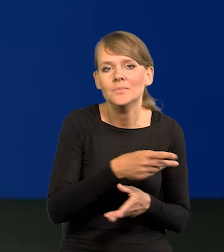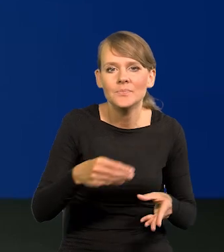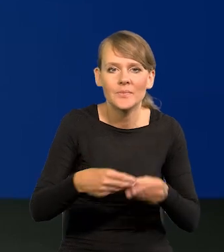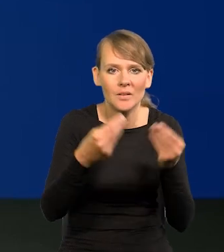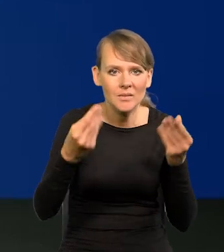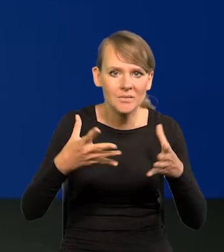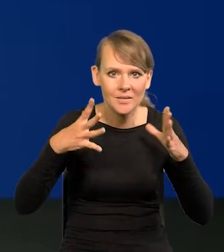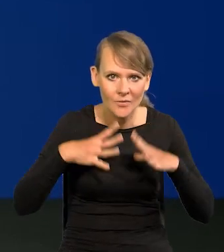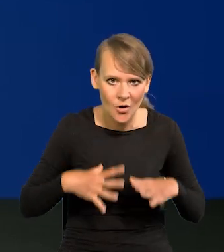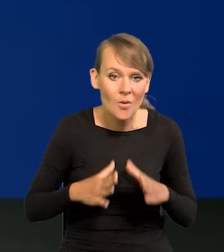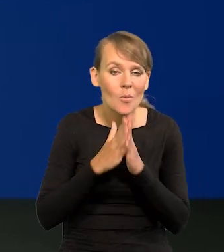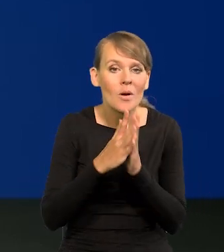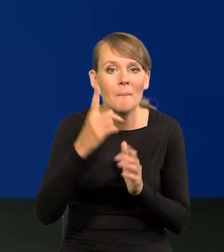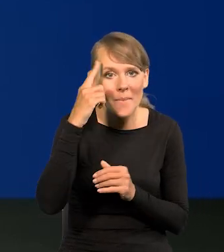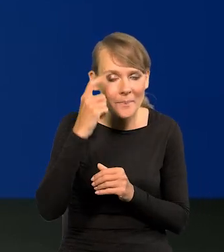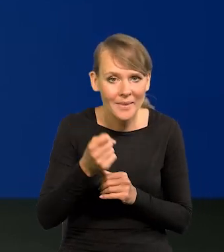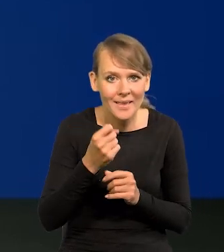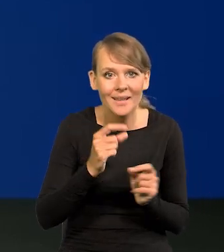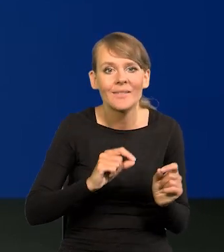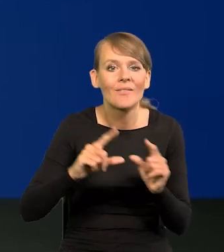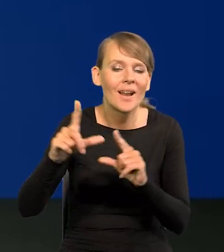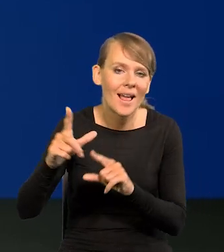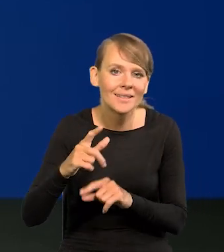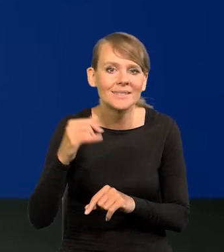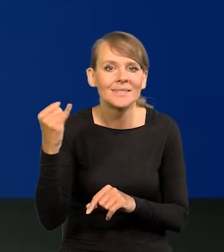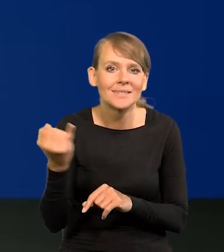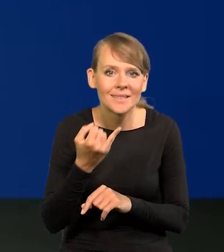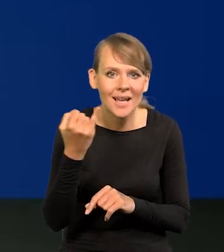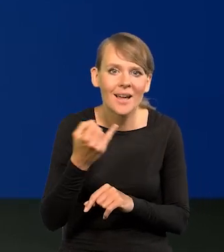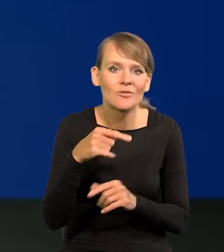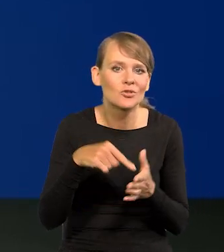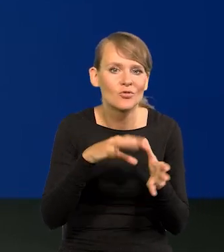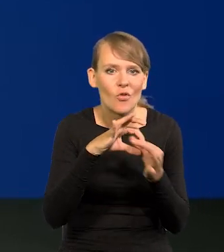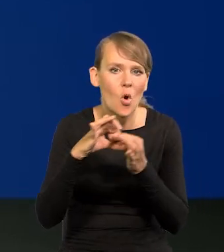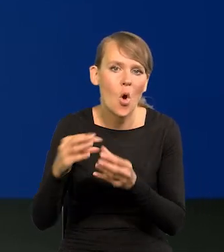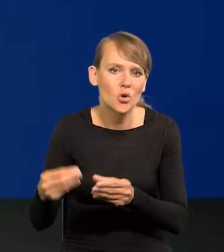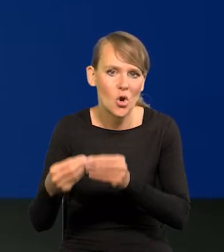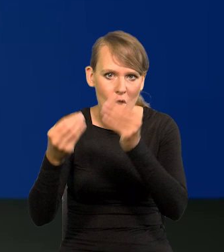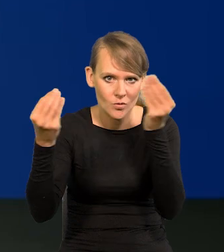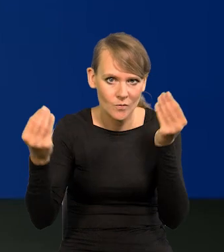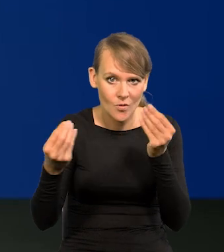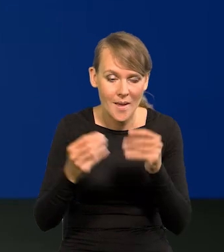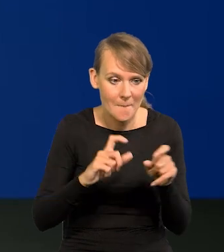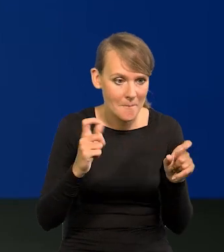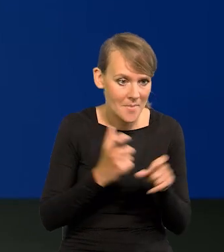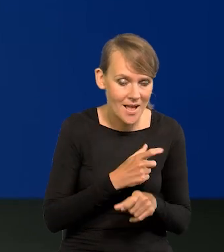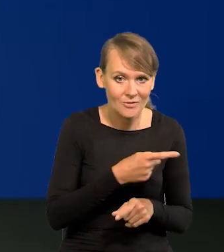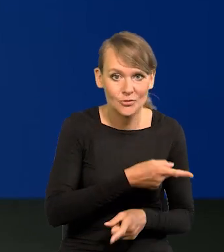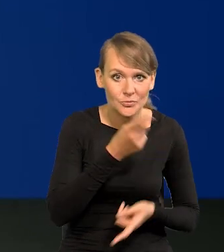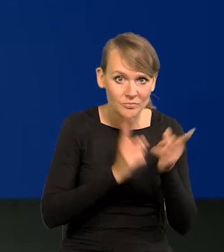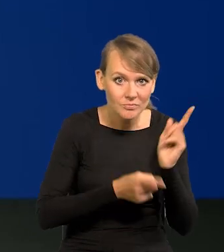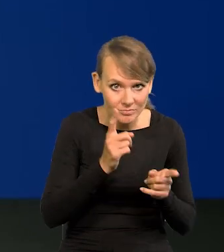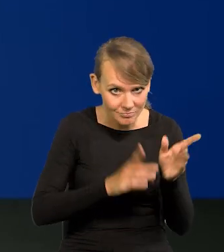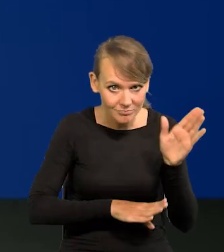Proszę pamiętać, że inflacja zawsze jest też ceną rozwoju. W kraj, którym jest szybki wzrost gospodarczy,